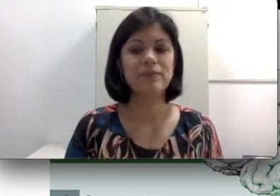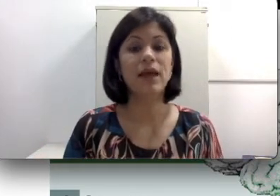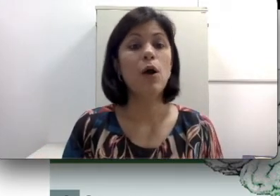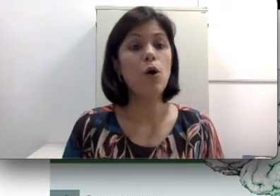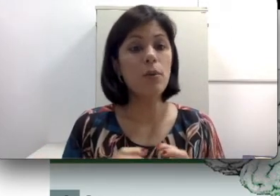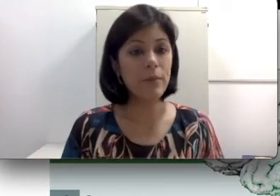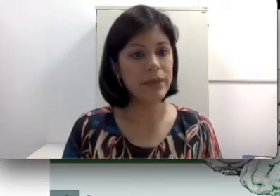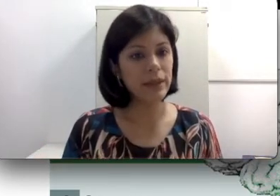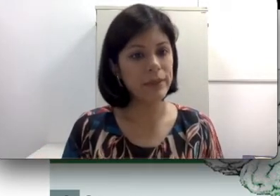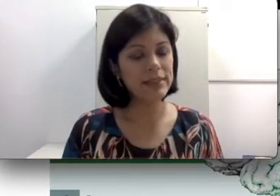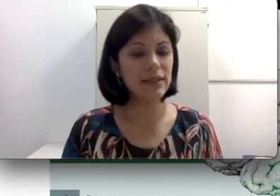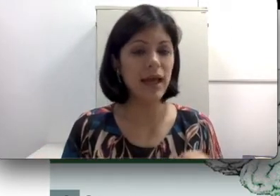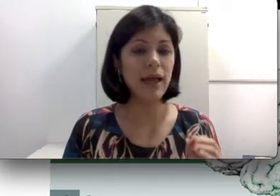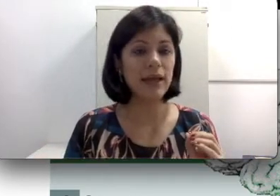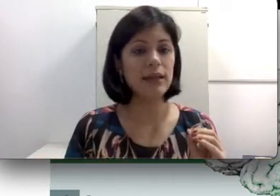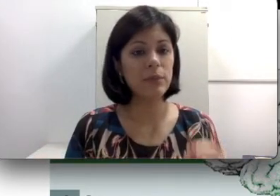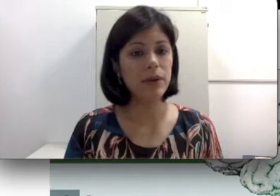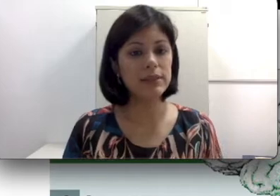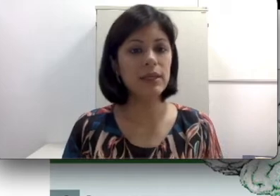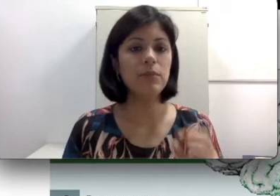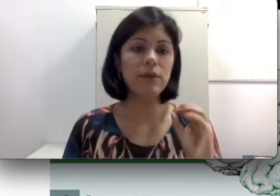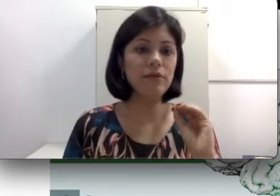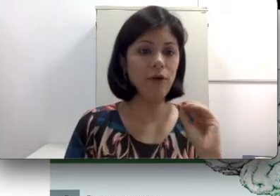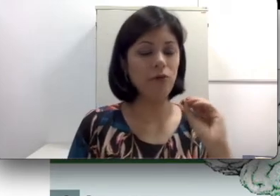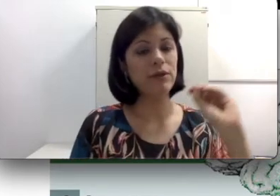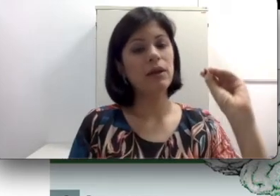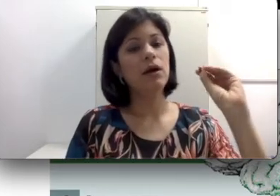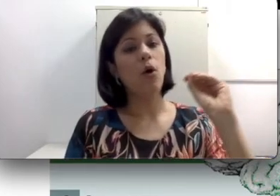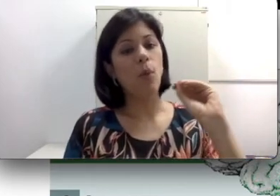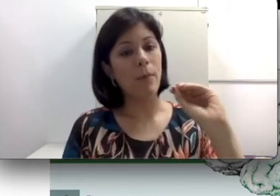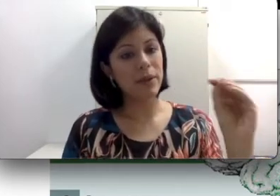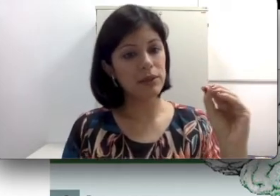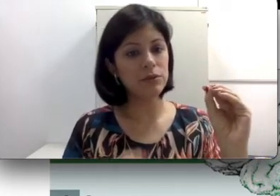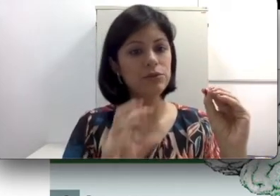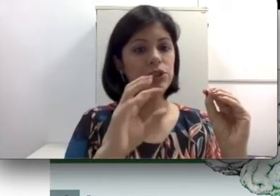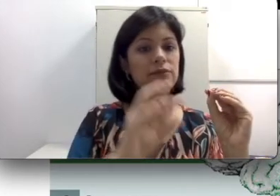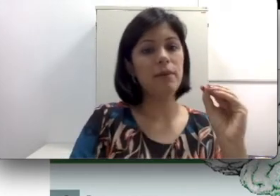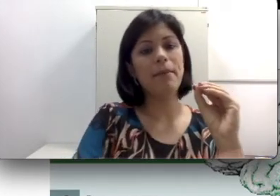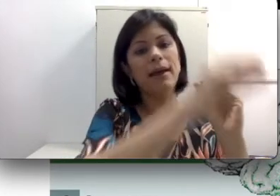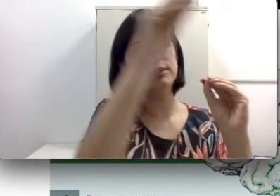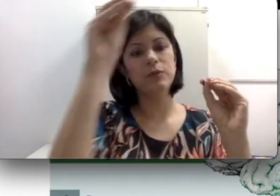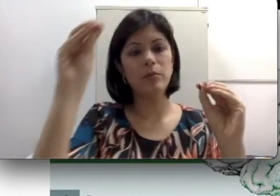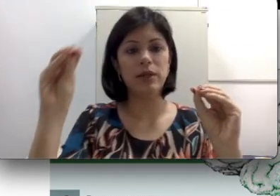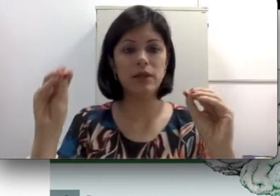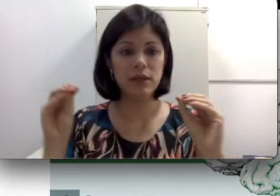Uma perda mista é aquela que, por exemplo, envolve uma perda condutiva mais uma perda